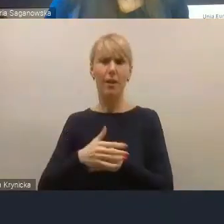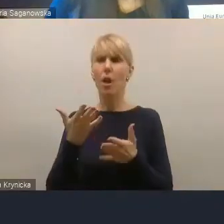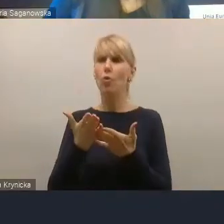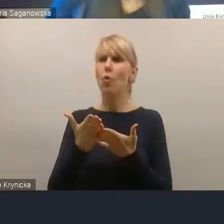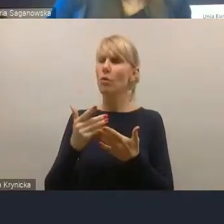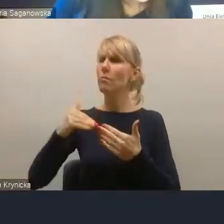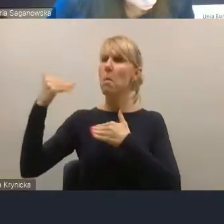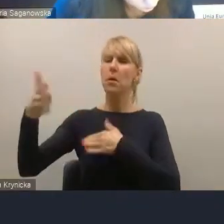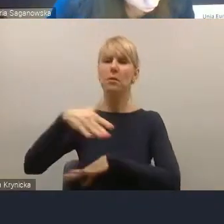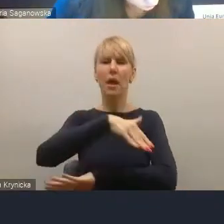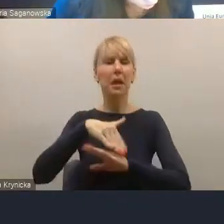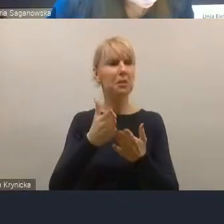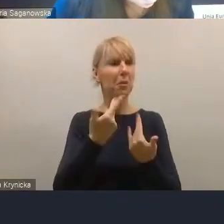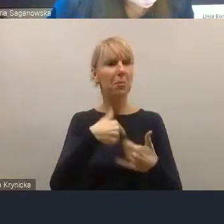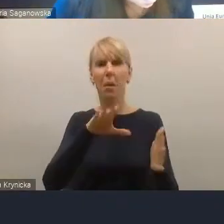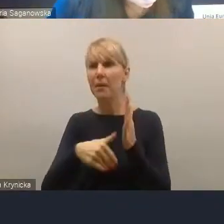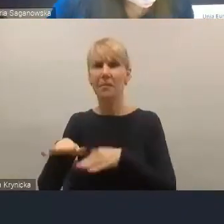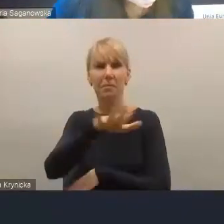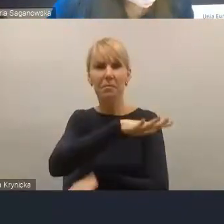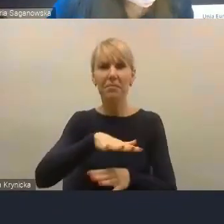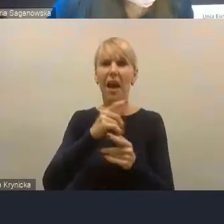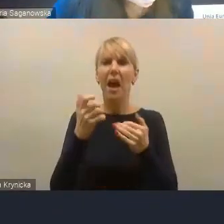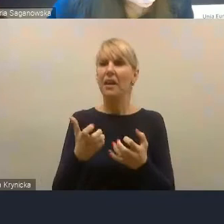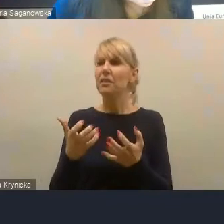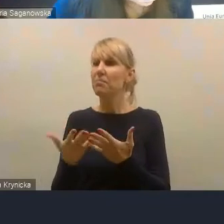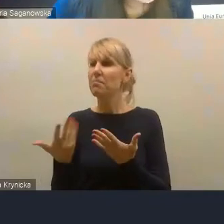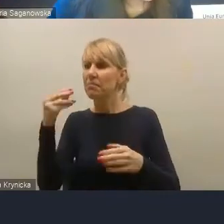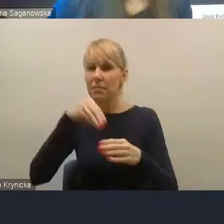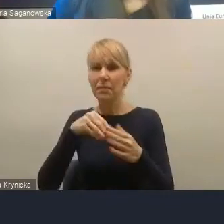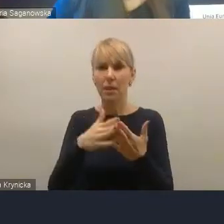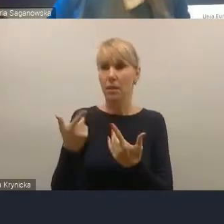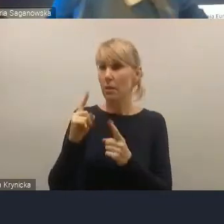także z powodów, o których pan mówił, ale byli również tacy, którzy bardzo nie chcieli być.